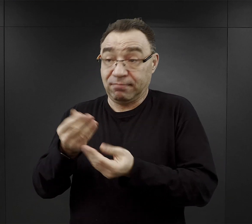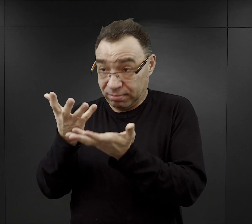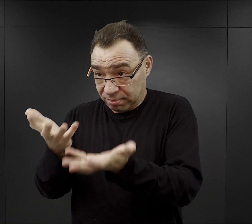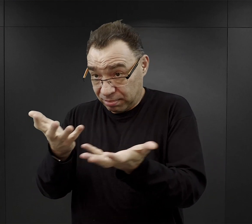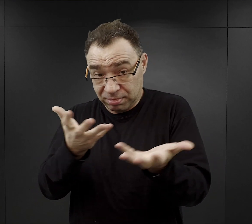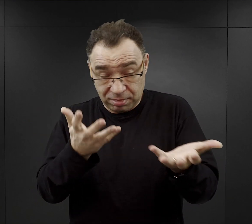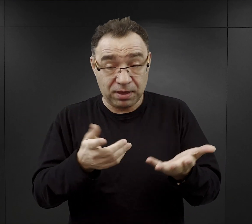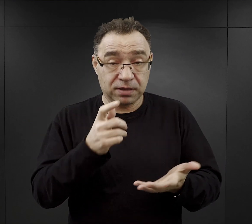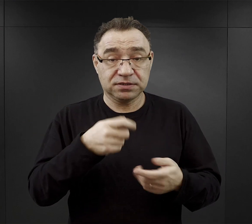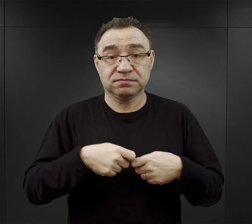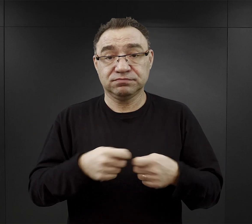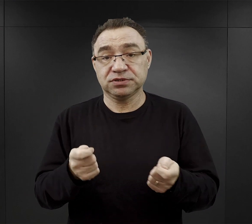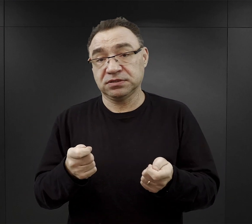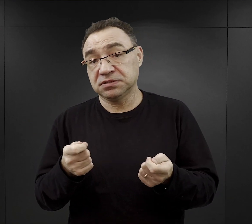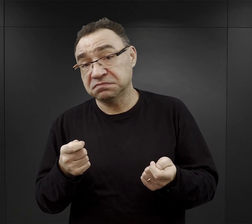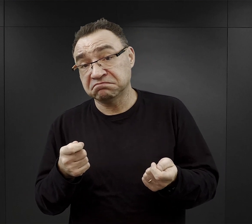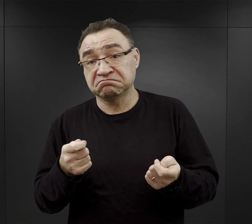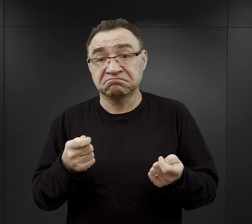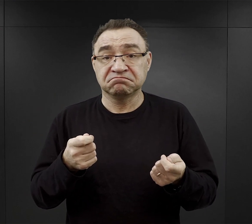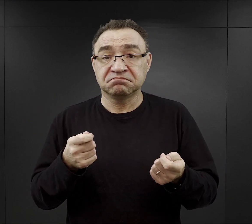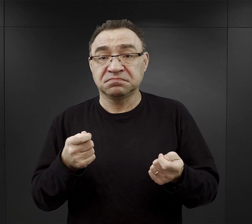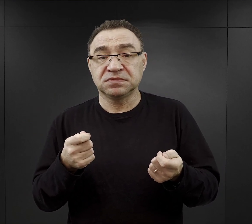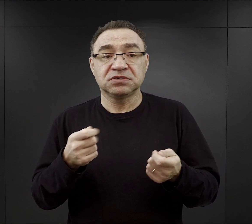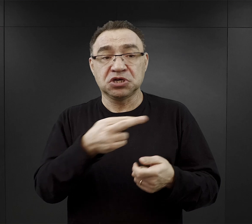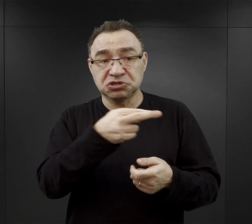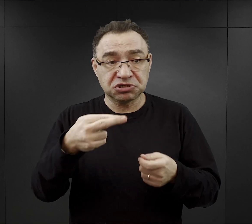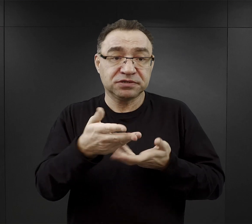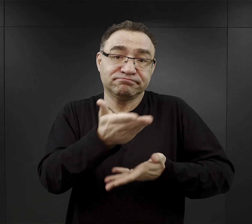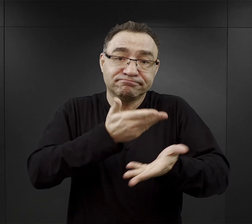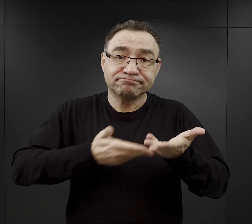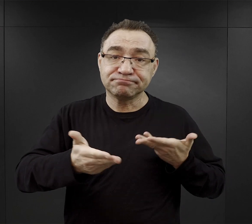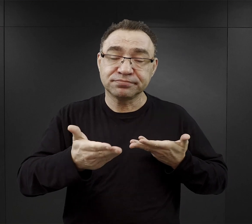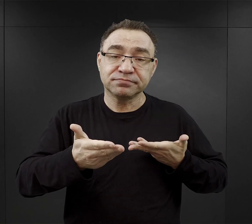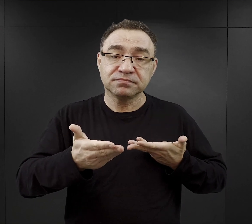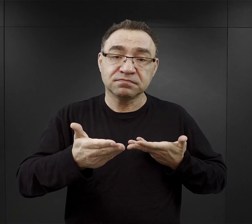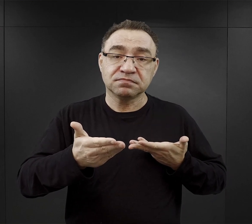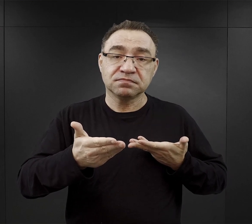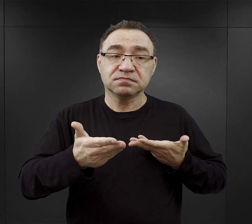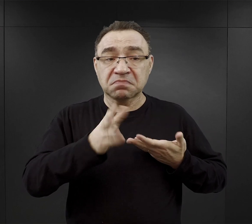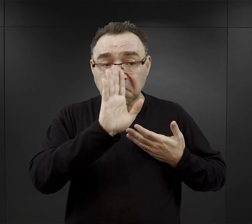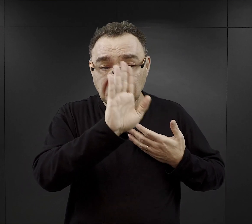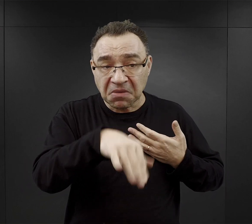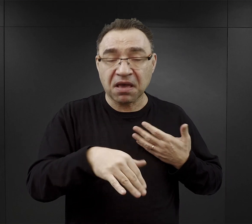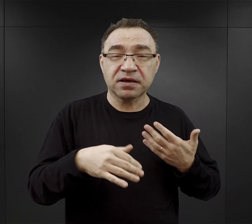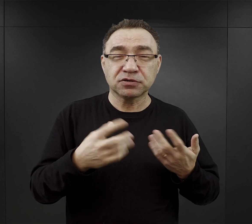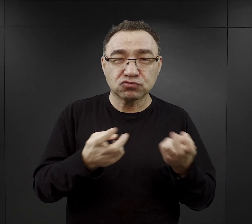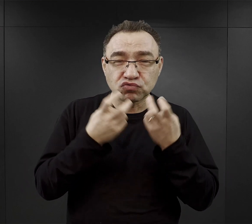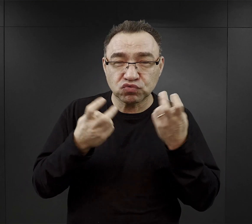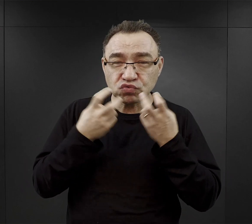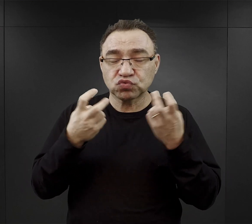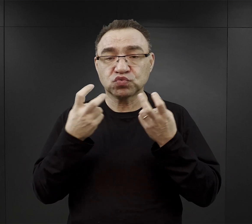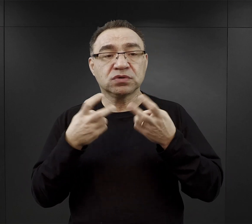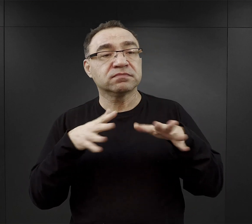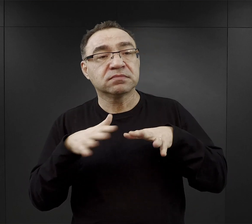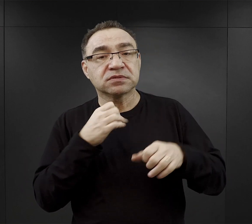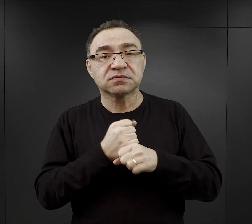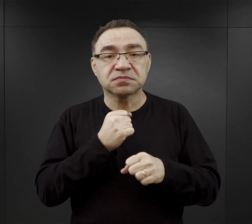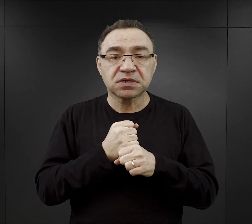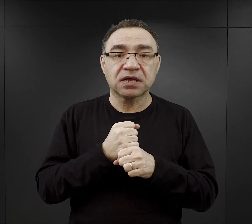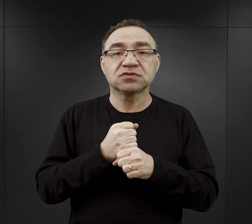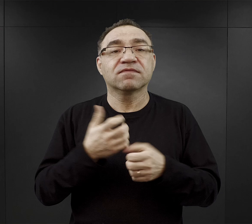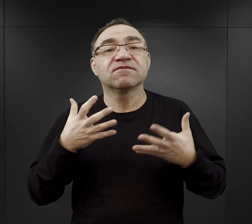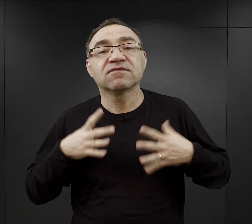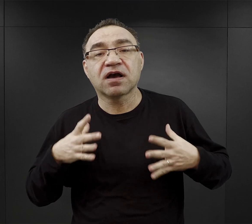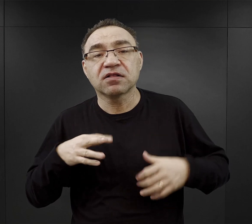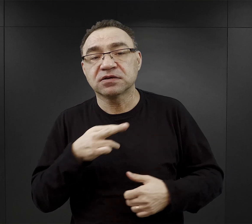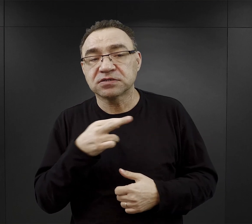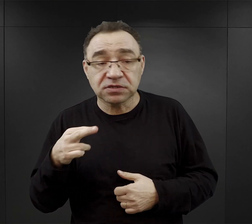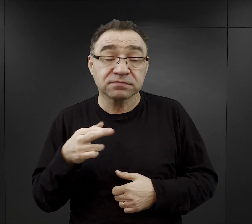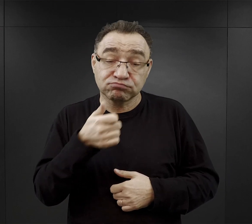czy to za jakąś rzecz, którą udało im się zorganizować w miejscu pracy, czy coś cenniejszego co mieli przy sobie.